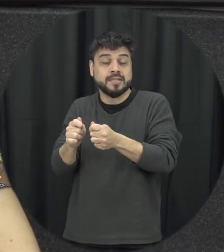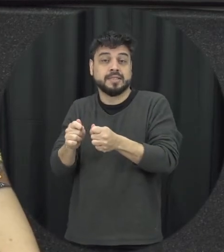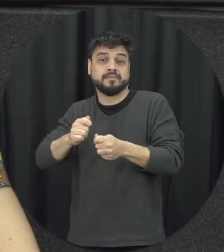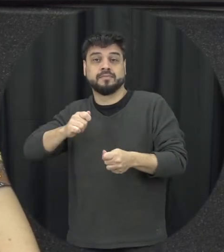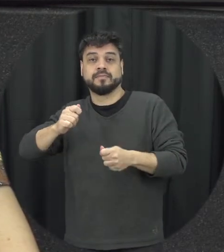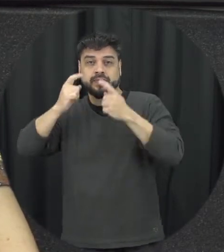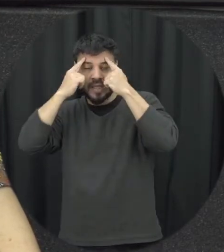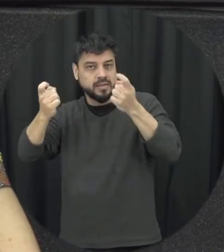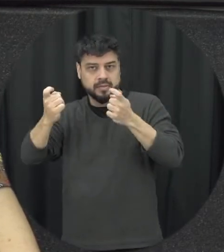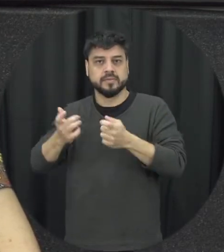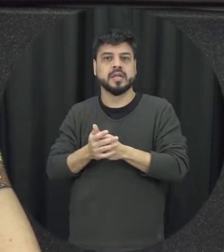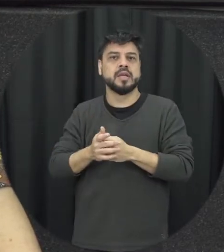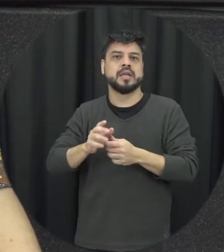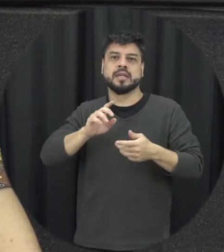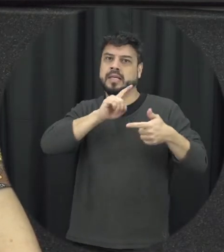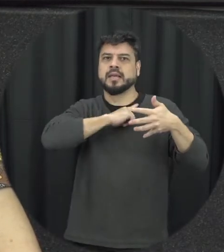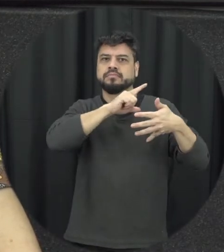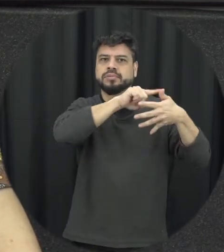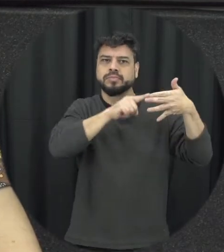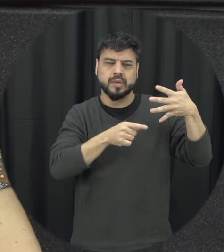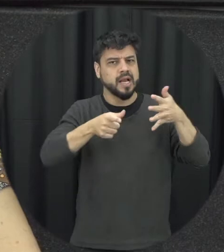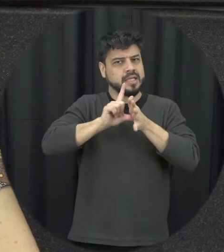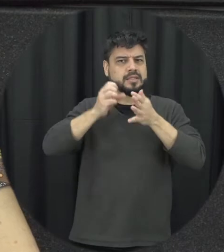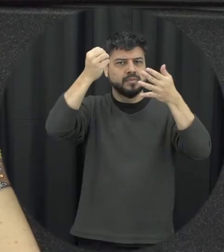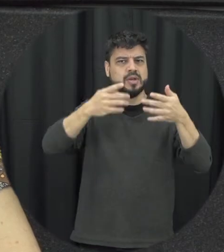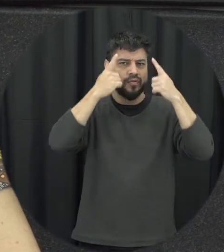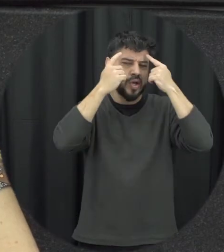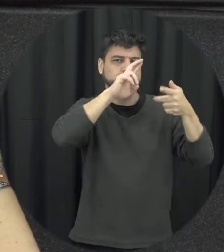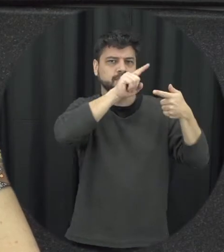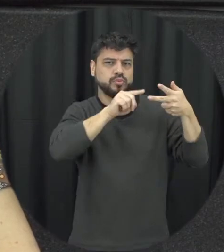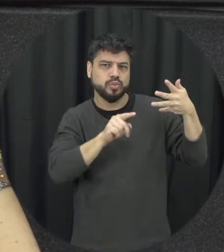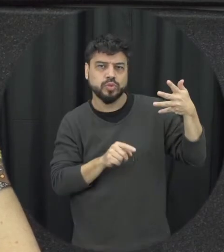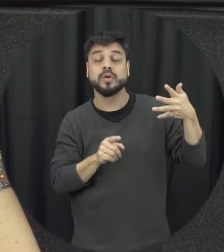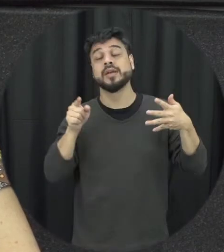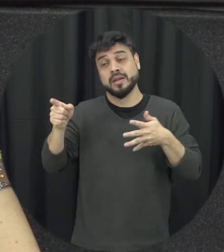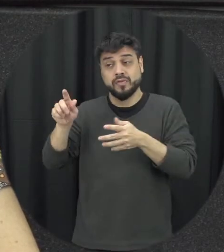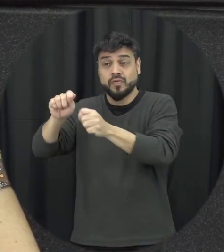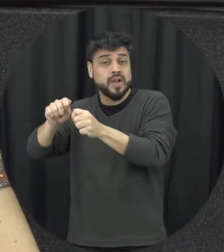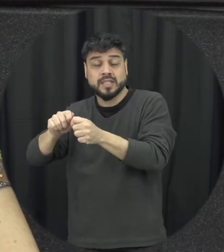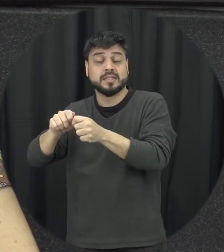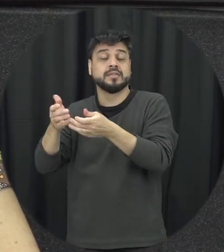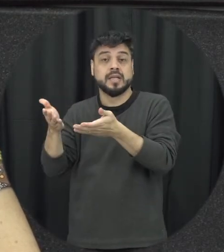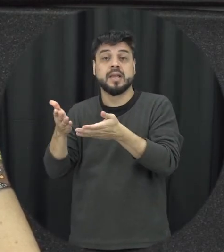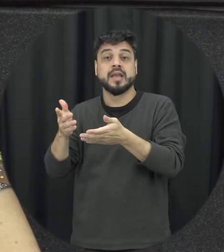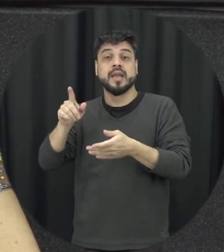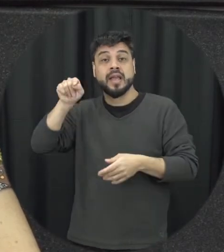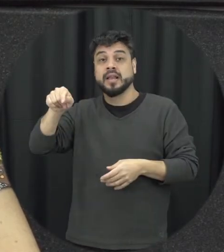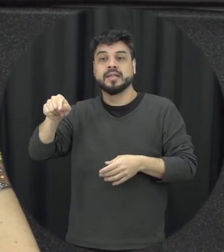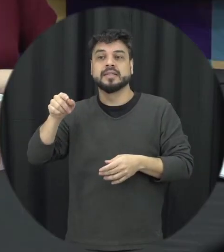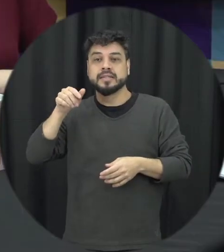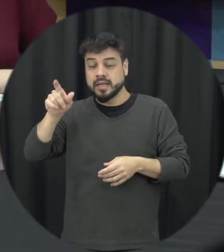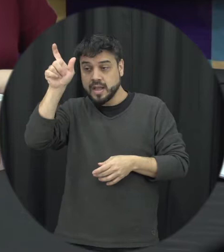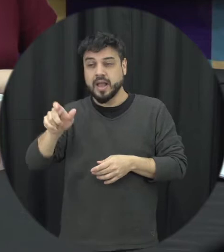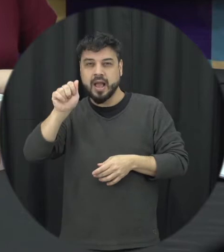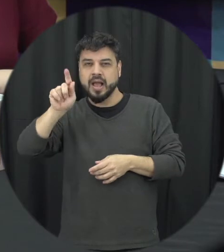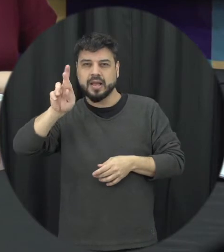que a gente pensou naturalmente então basicamente o agressor é aquela pessoa que desrespeita o outro